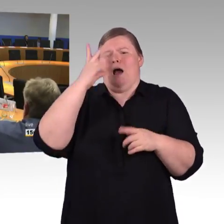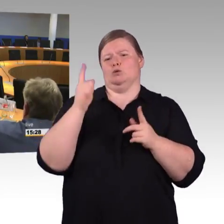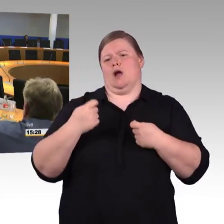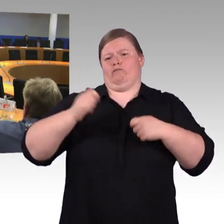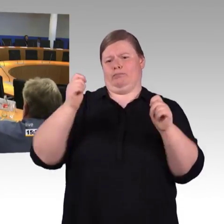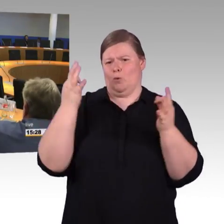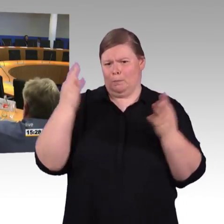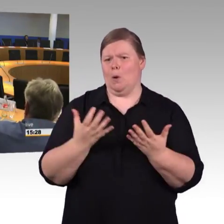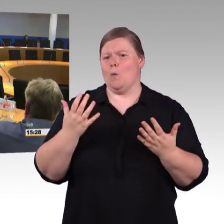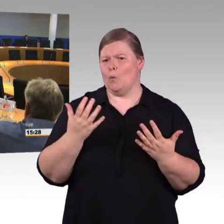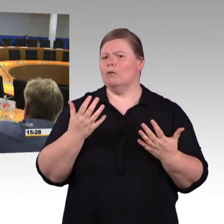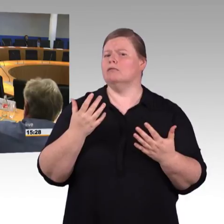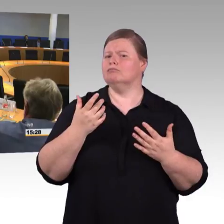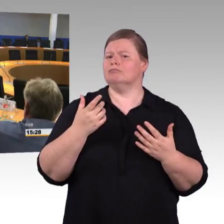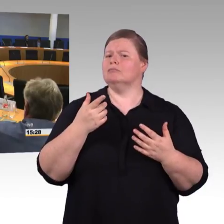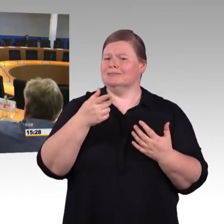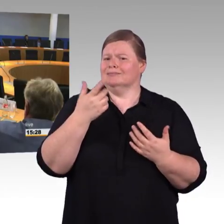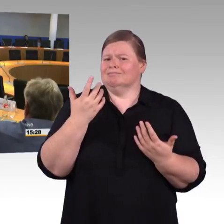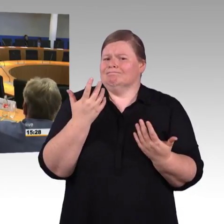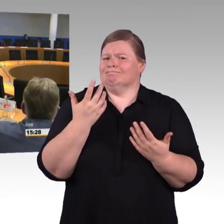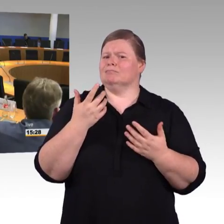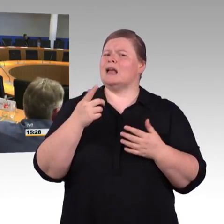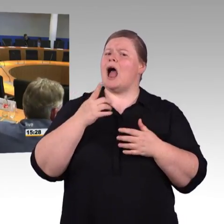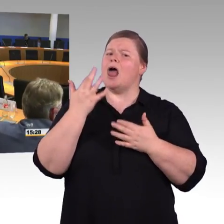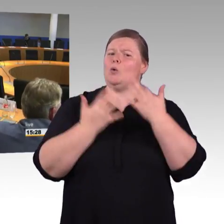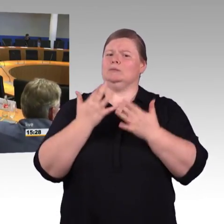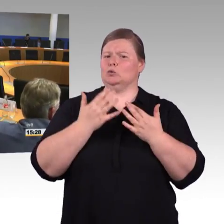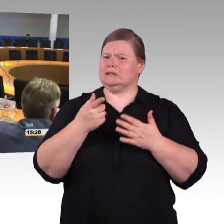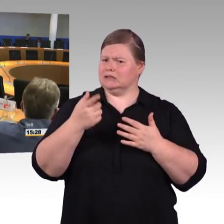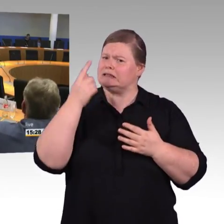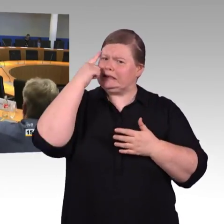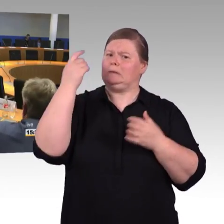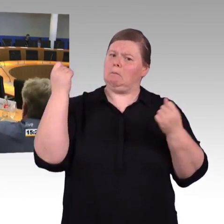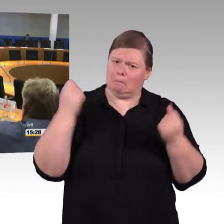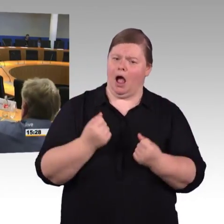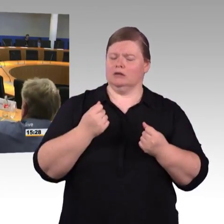Also, wenn ich jetzt von Hannover nach Berlin via Magdeburg will, und nehme die günstigste Reisekette